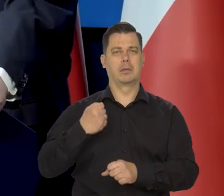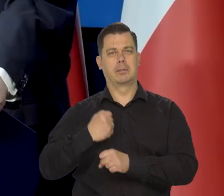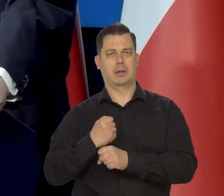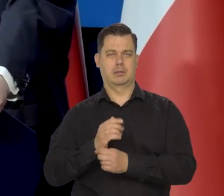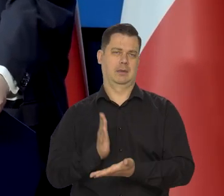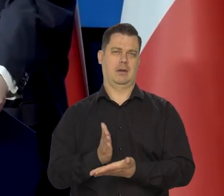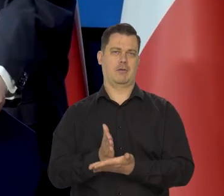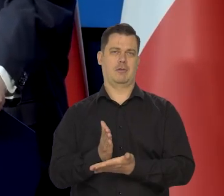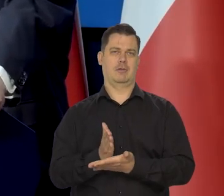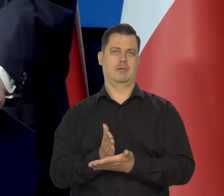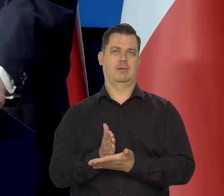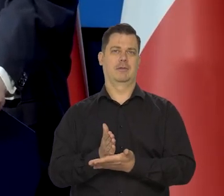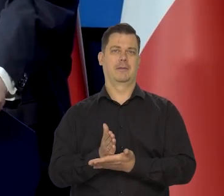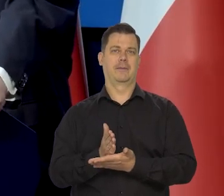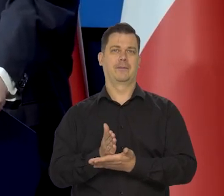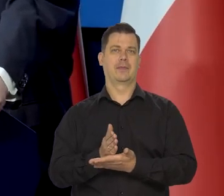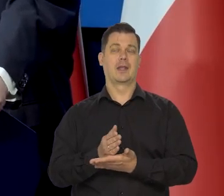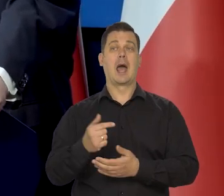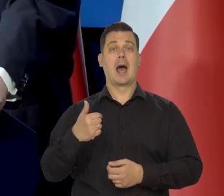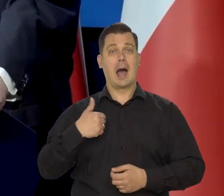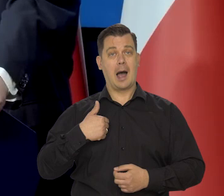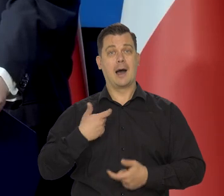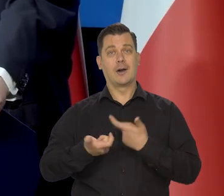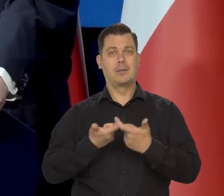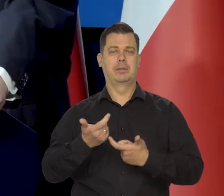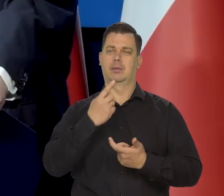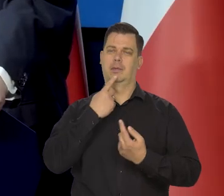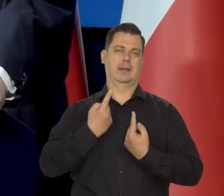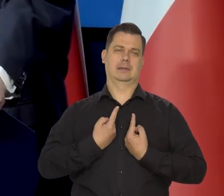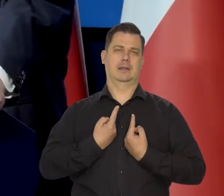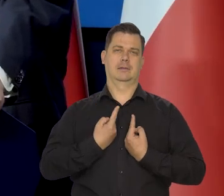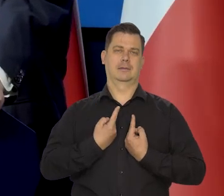Zostaje tego świadectwo. No i my robimy niezależnie od wszystkich innych,